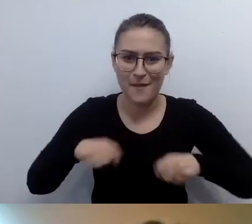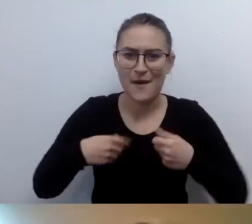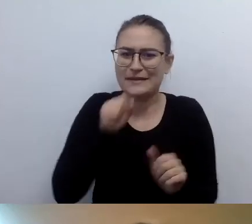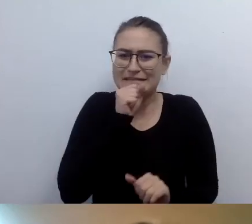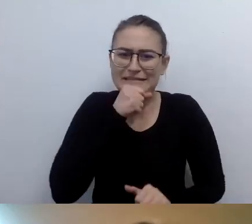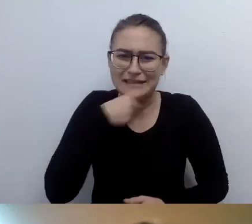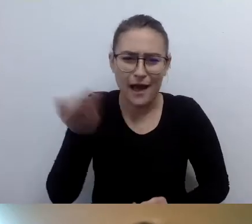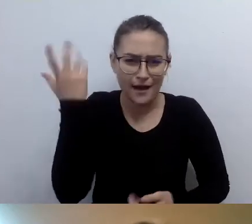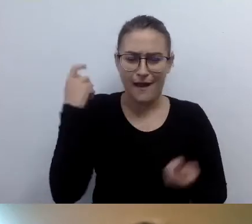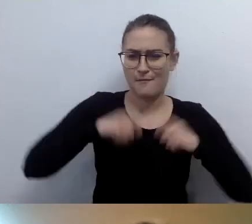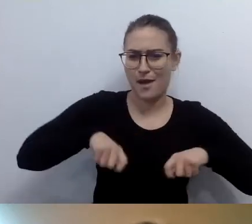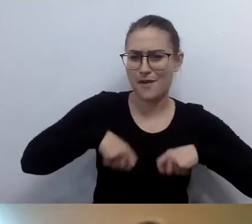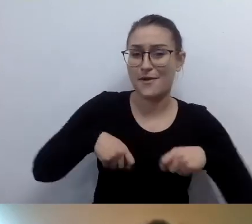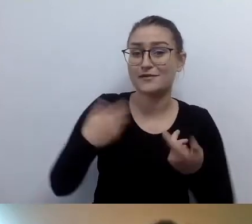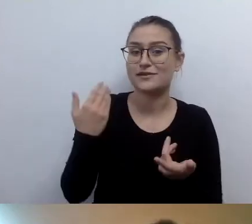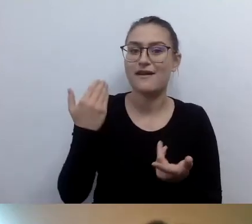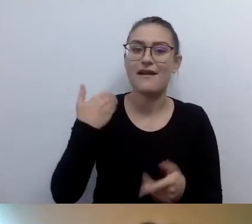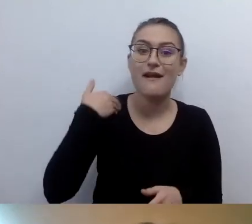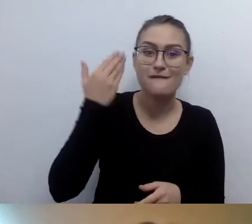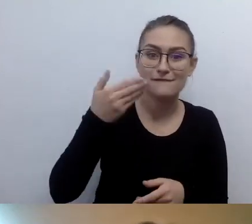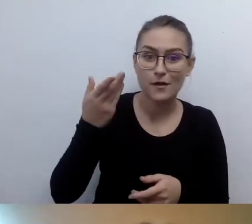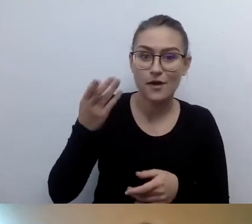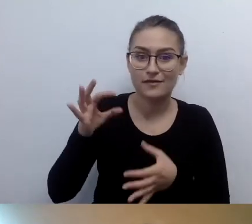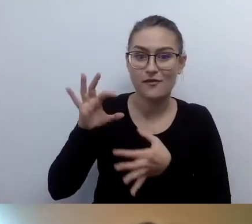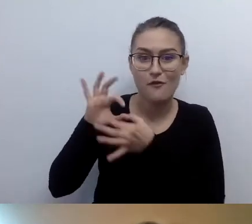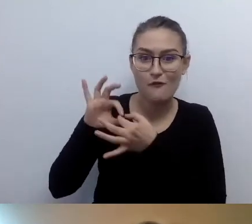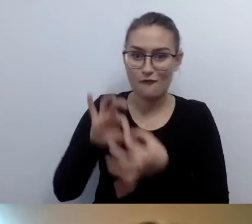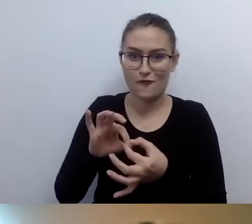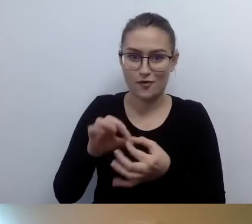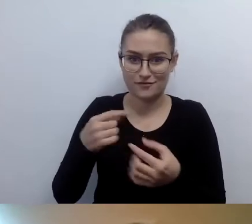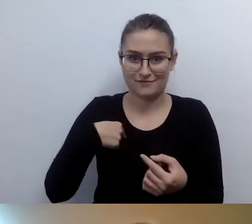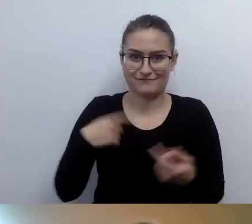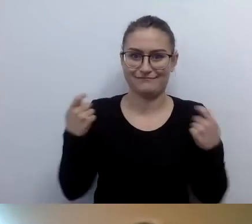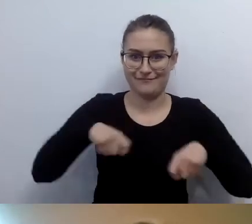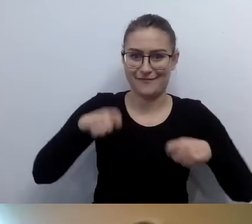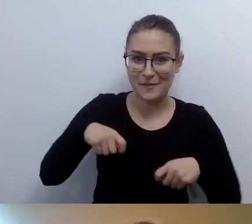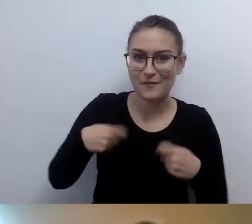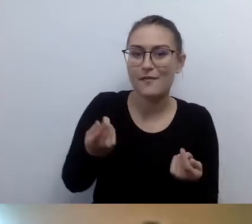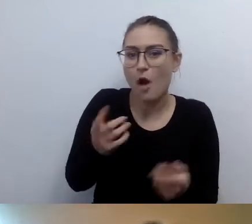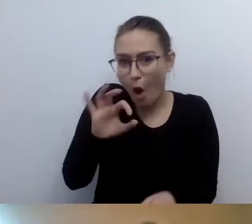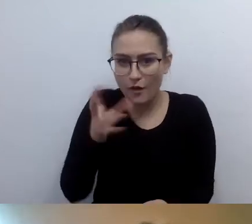co mają do zaprezentowania w prezentacji czy w swoich słowach, swoim wyglądem, to można się nad tym pochylić.